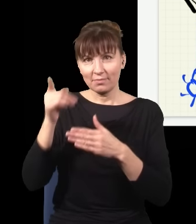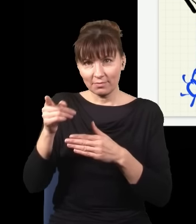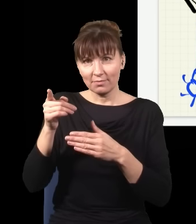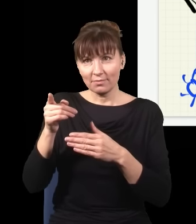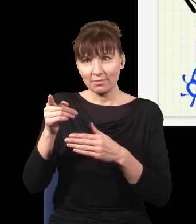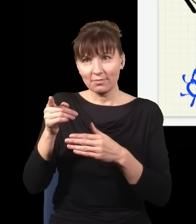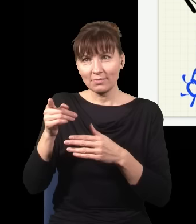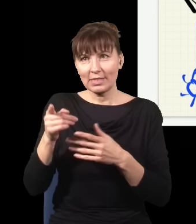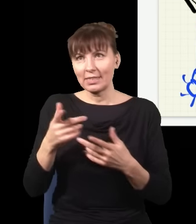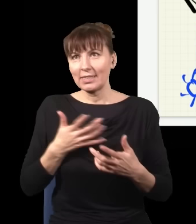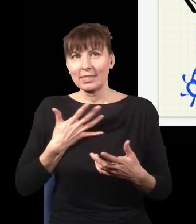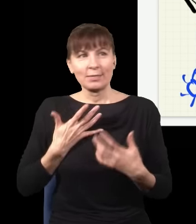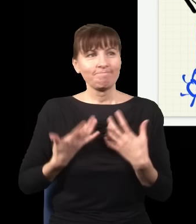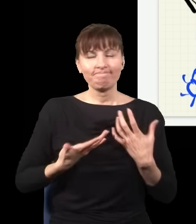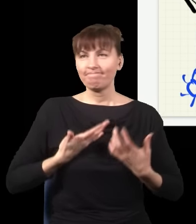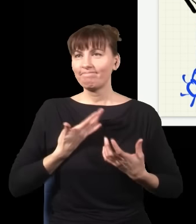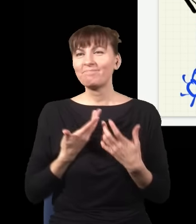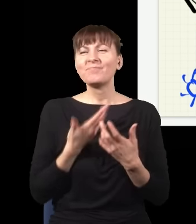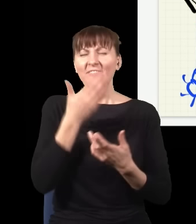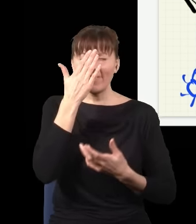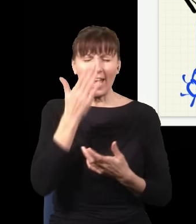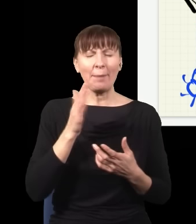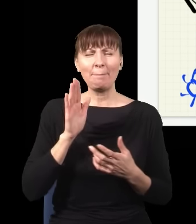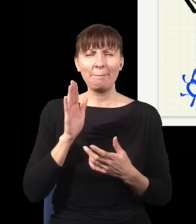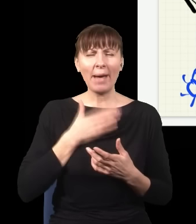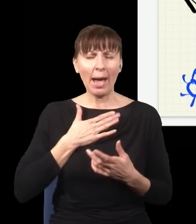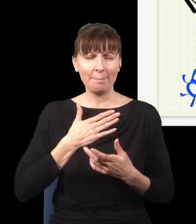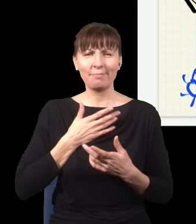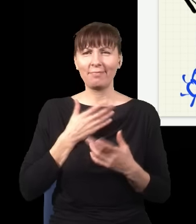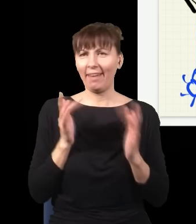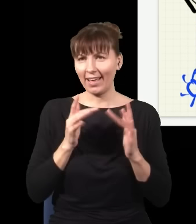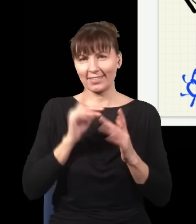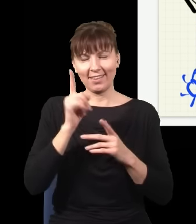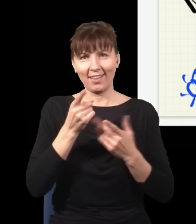że on ma rację, ale nie mogąc tego pokazać, został właśnie w tej sytuacji. Natomiast ciekawa rzecz